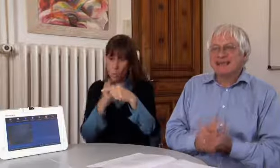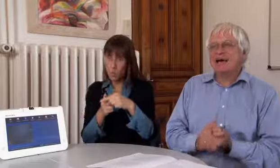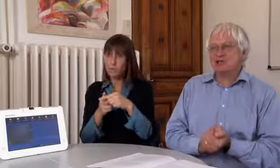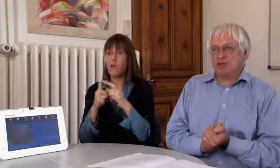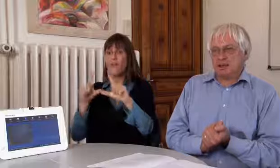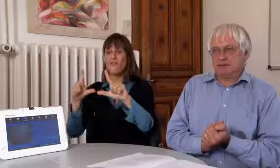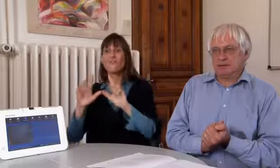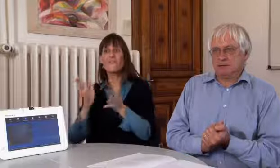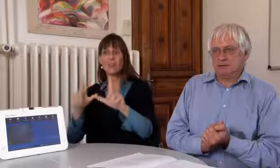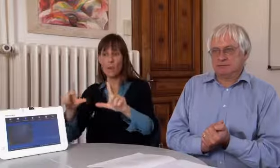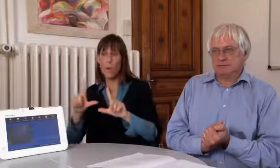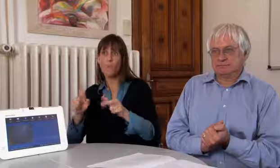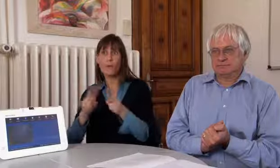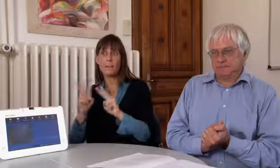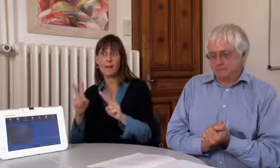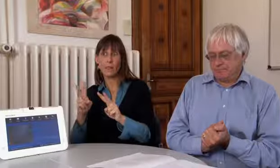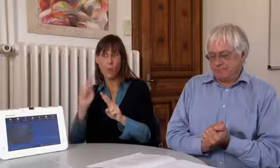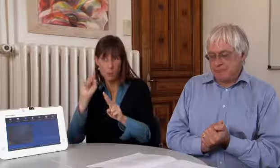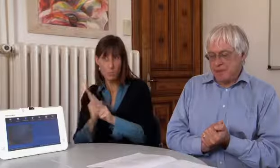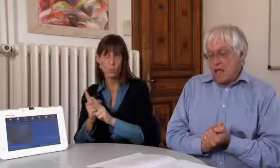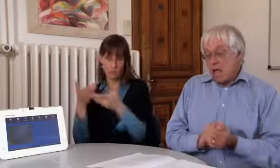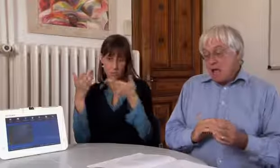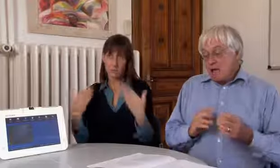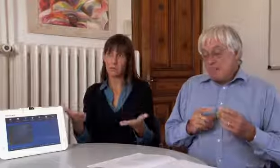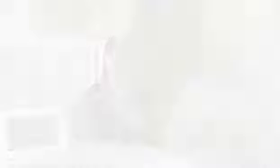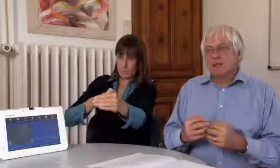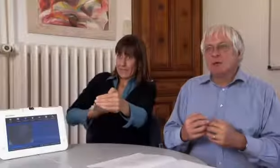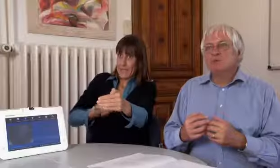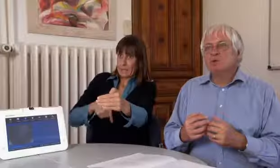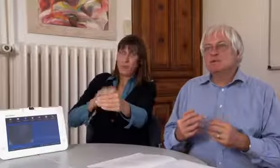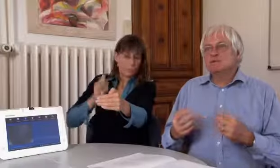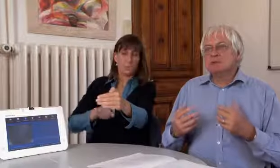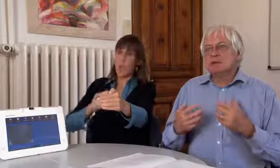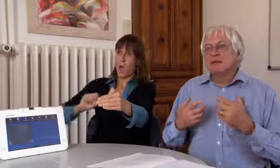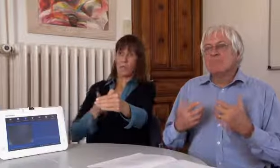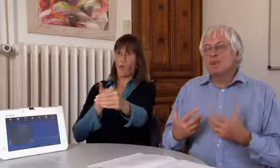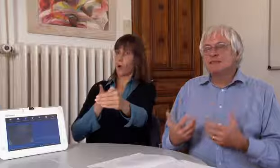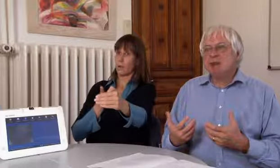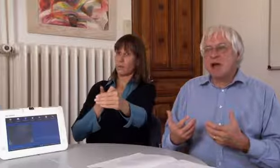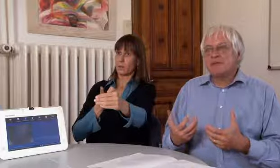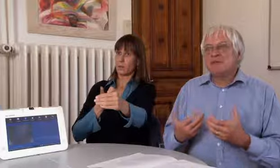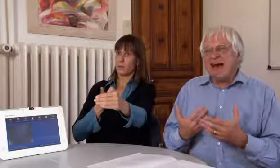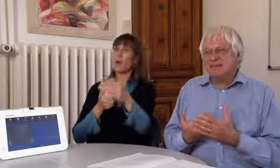und eine Videovermittlung sicherstellen.